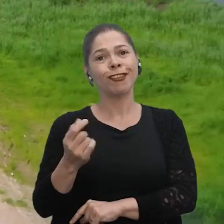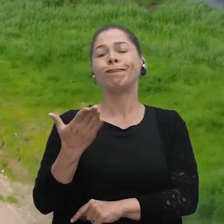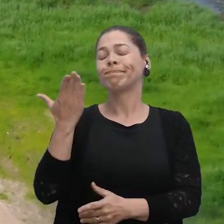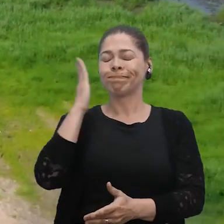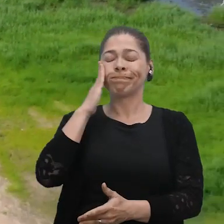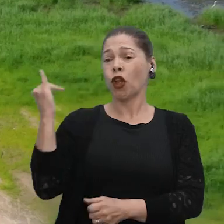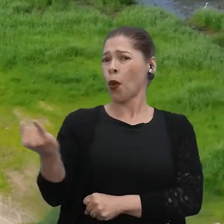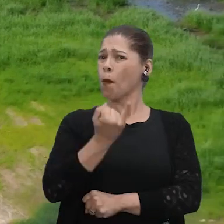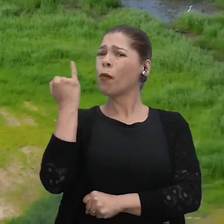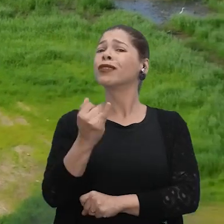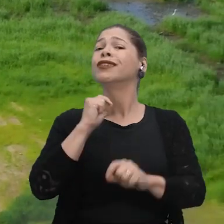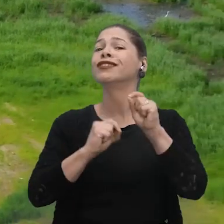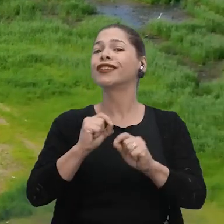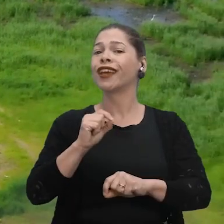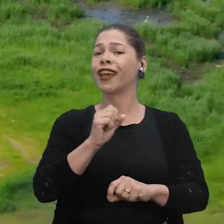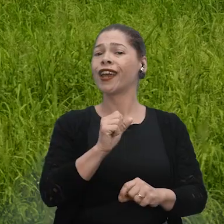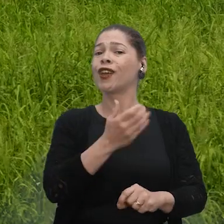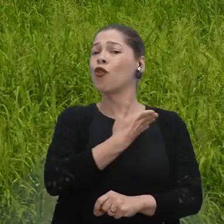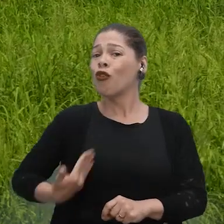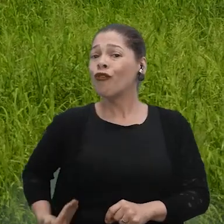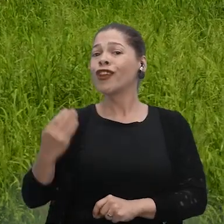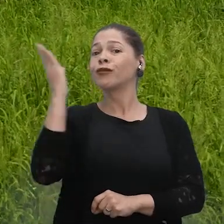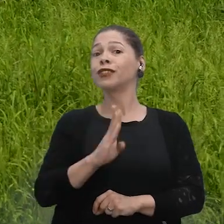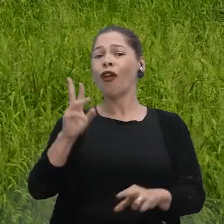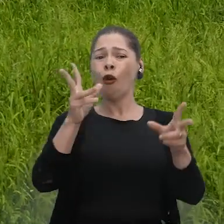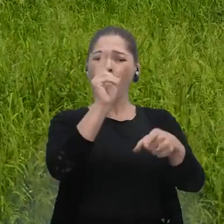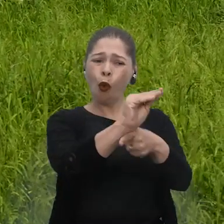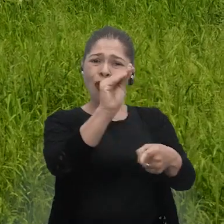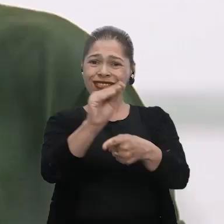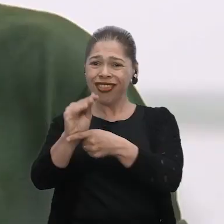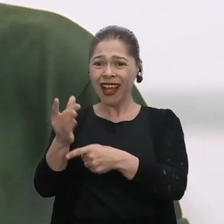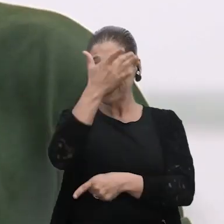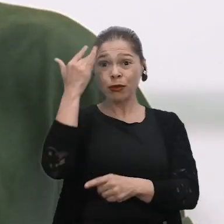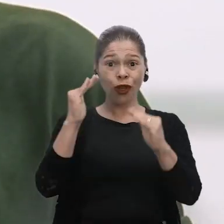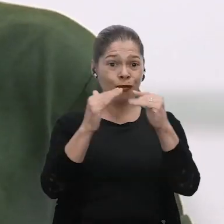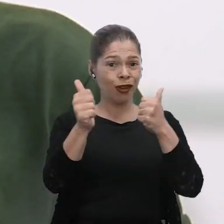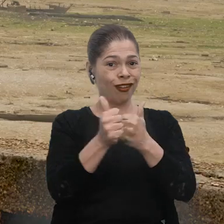Acredito que seria muito importante o poder público mesmo olhar mais pelas pessoas, pelos ribeirinhos, né?